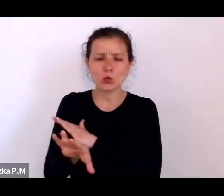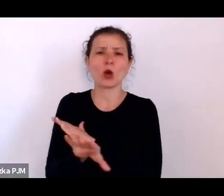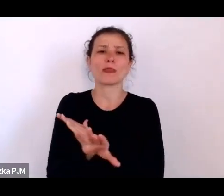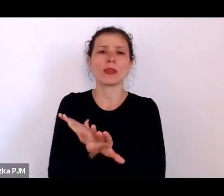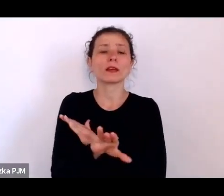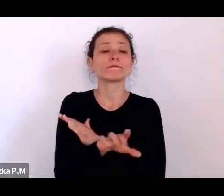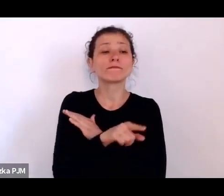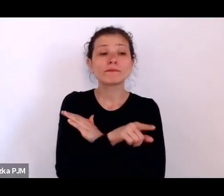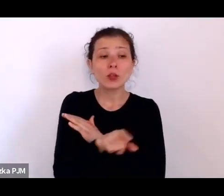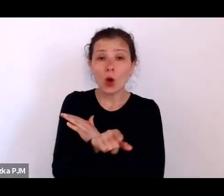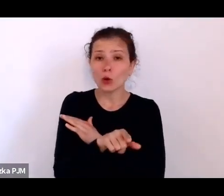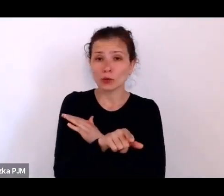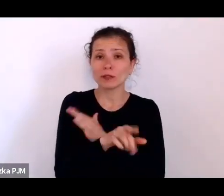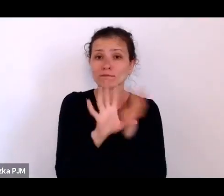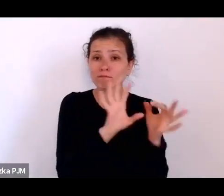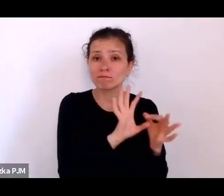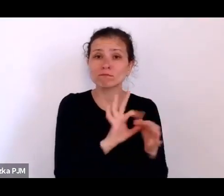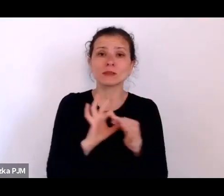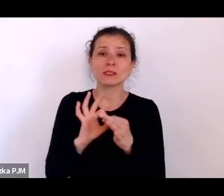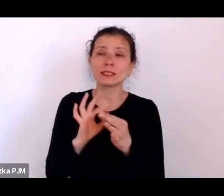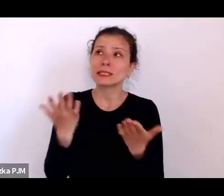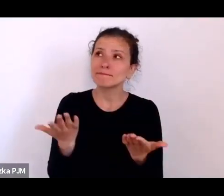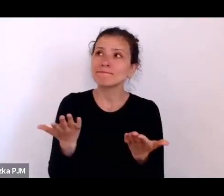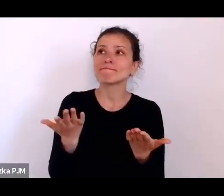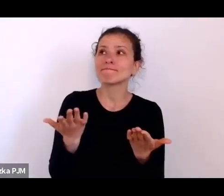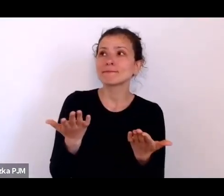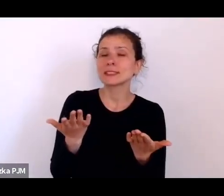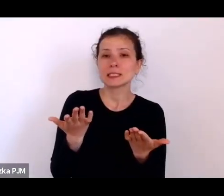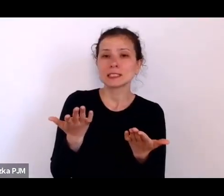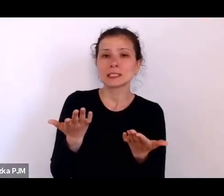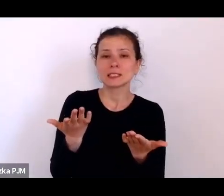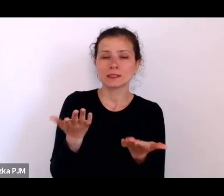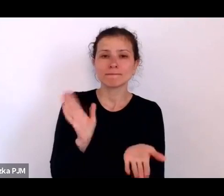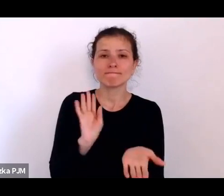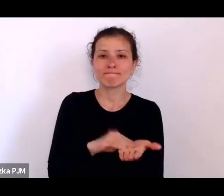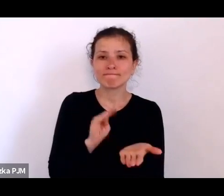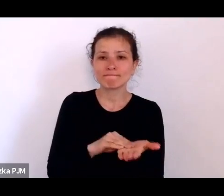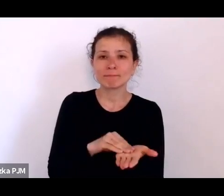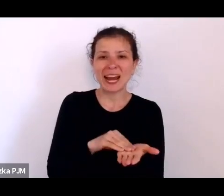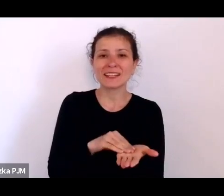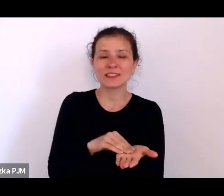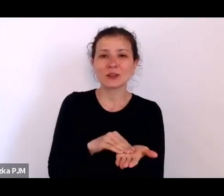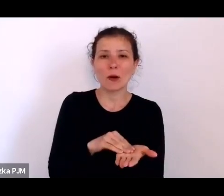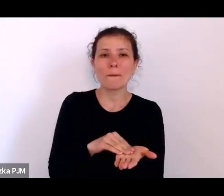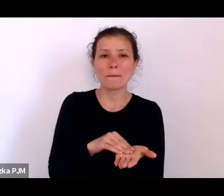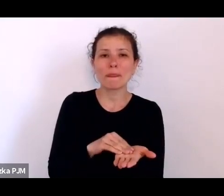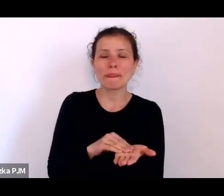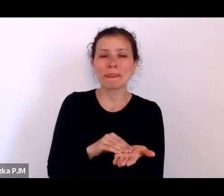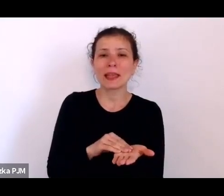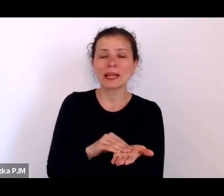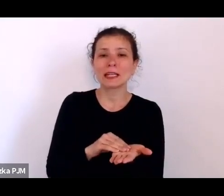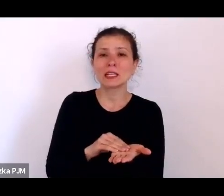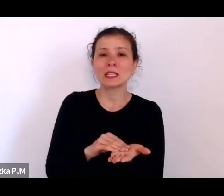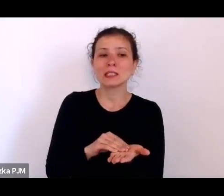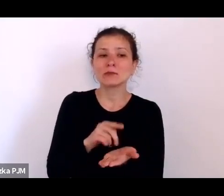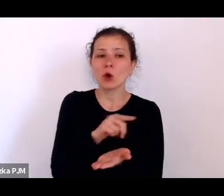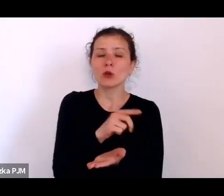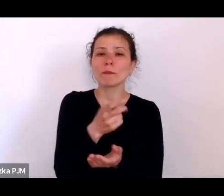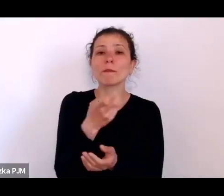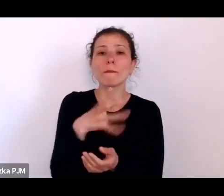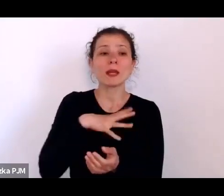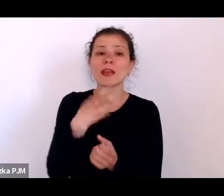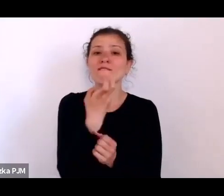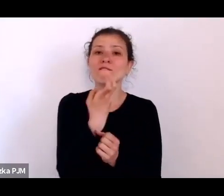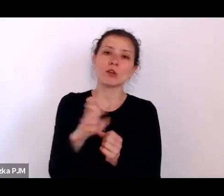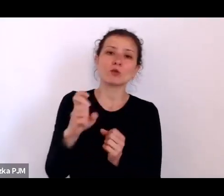albo wręcz takiego terytorialnego eksmitowania na margines albo – w każdym razie